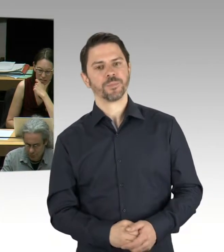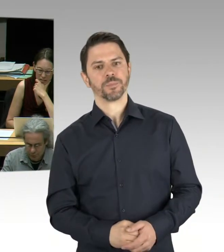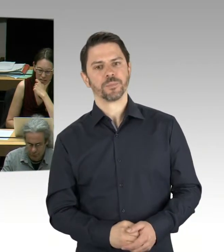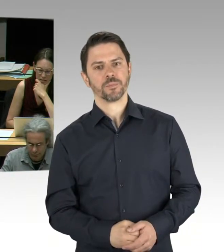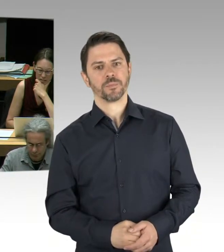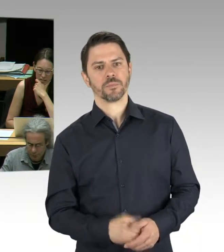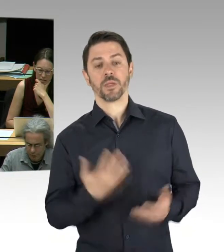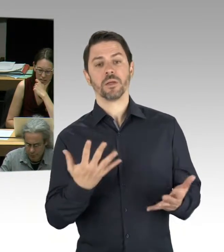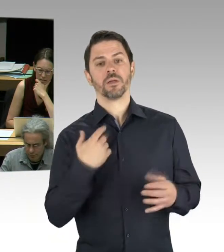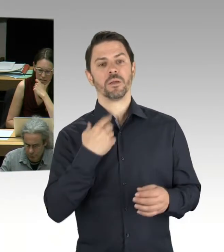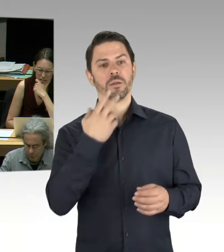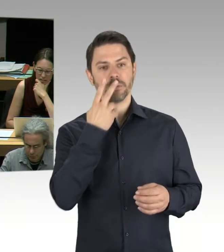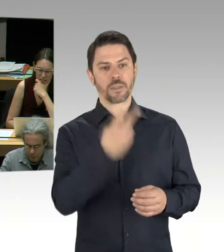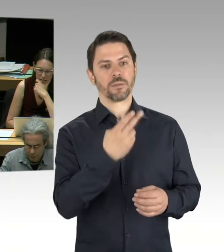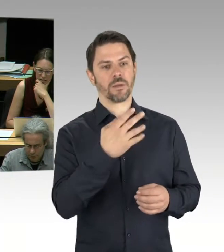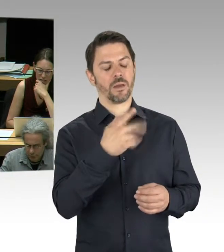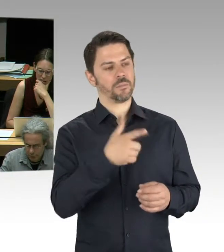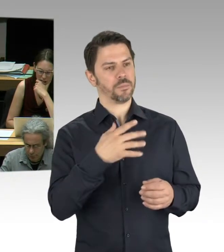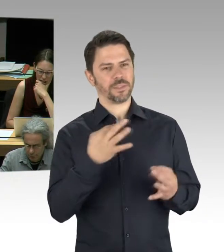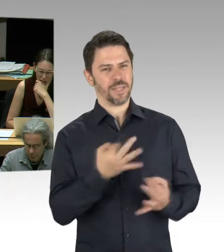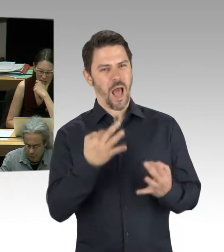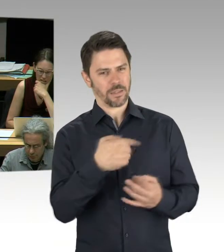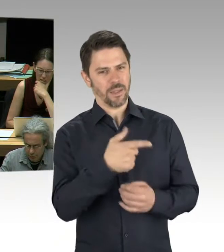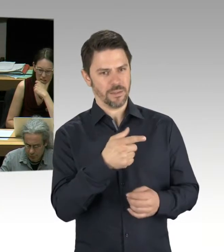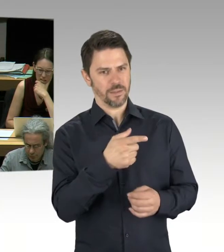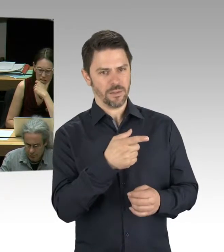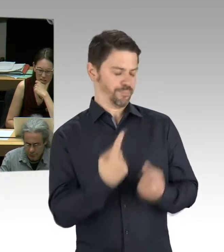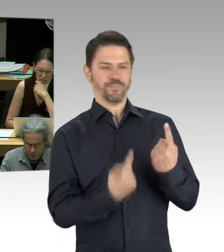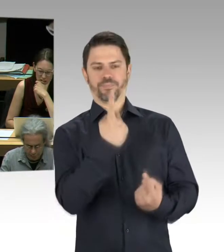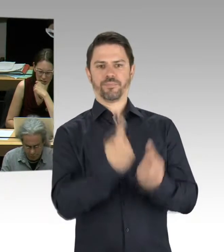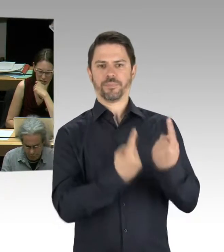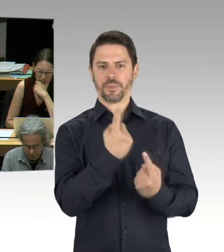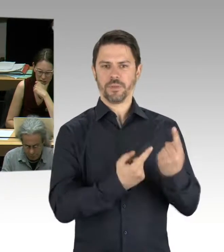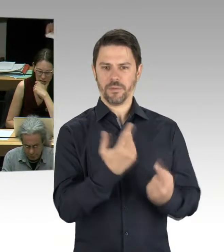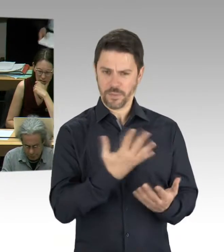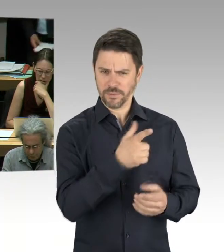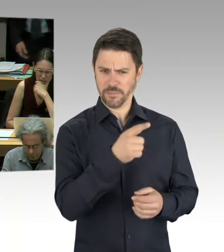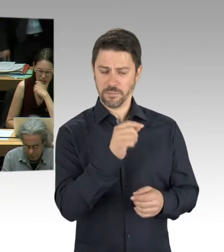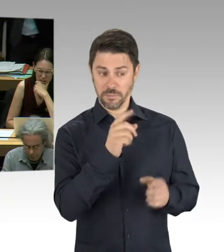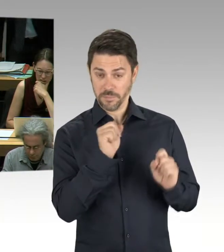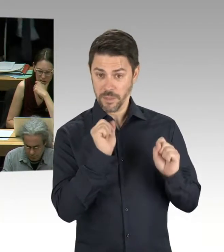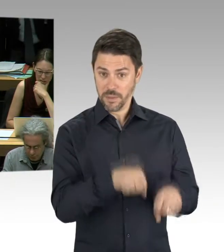Vielleicht können Sie noch mal kurz sagen, in welcher Phase eigentlich dieser baulichen Arbeiten